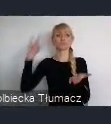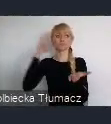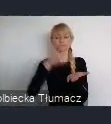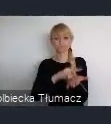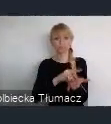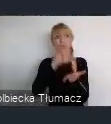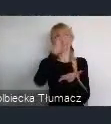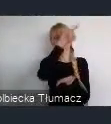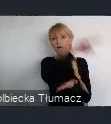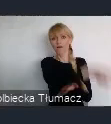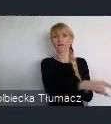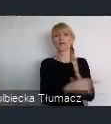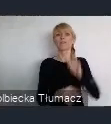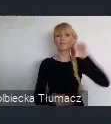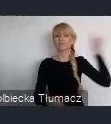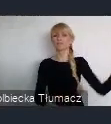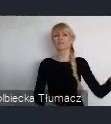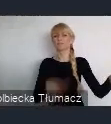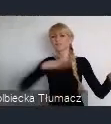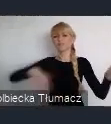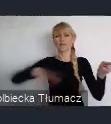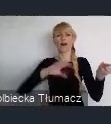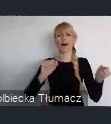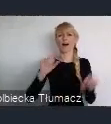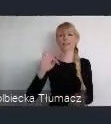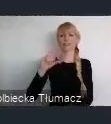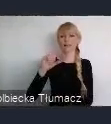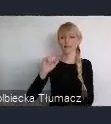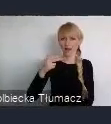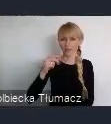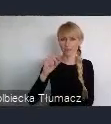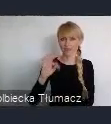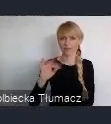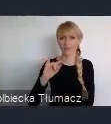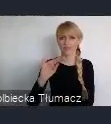te tak zwane transatlantyckie czy na inny kontynenty naszego świata.